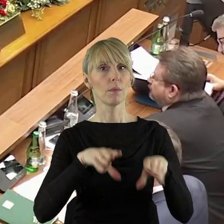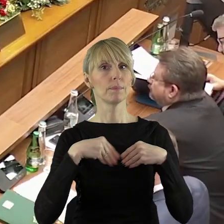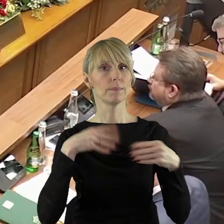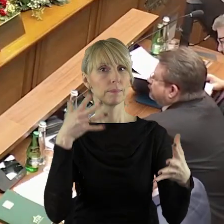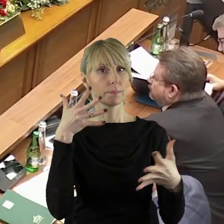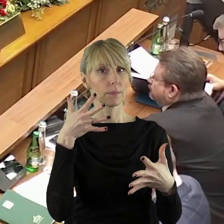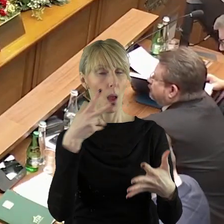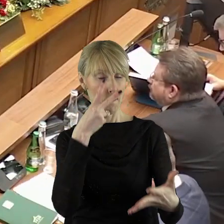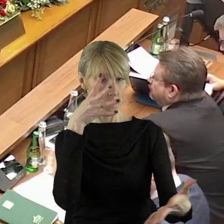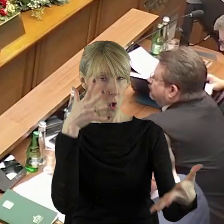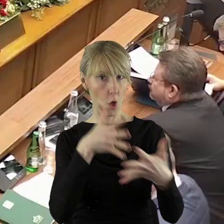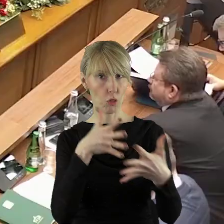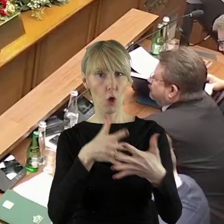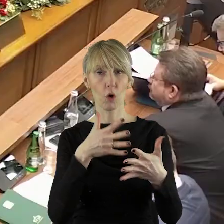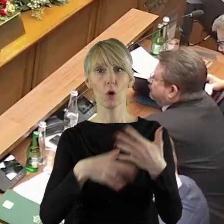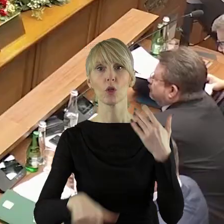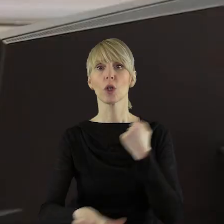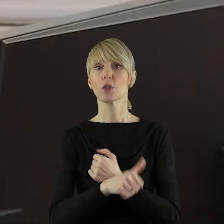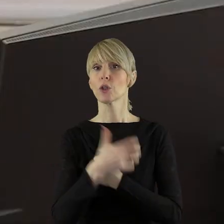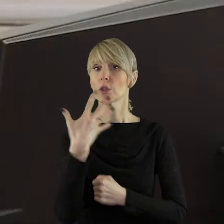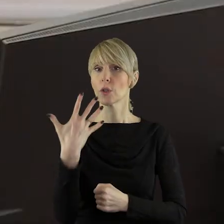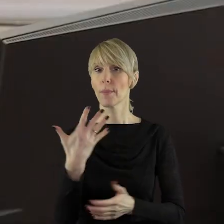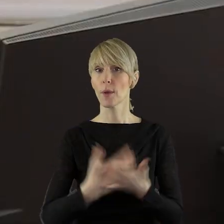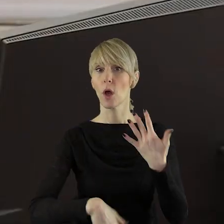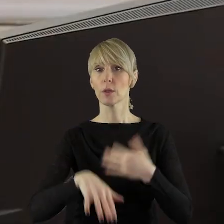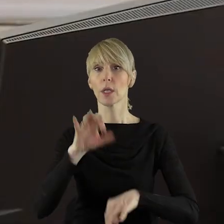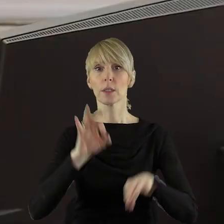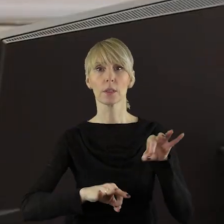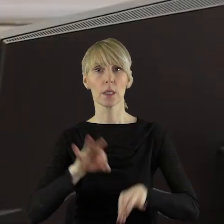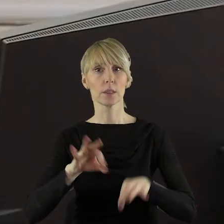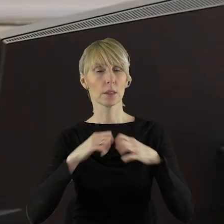To jest przyjęcie protokołu z LXV sesji Sejmiku Województwa Łódzkiego.